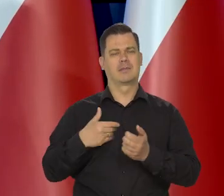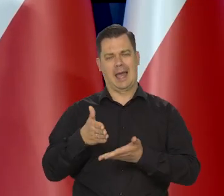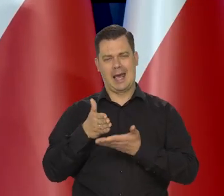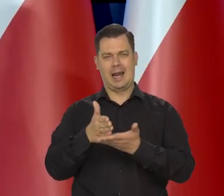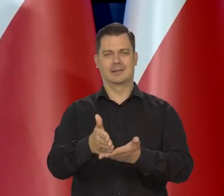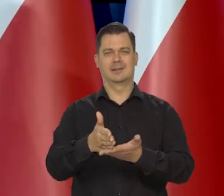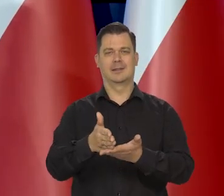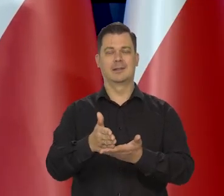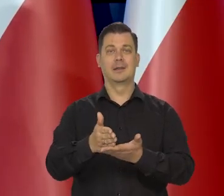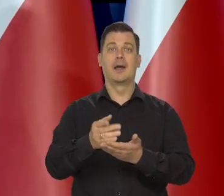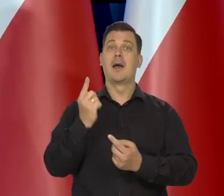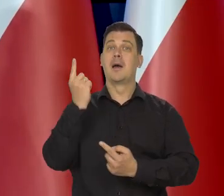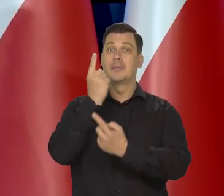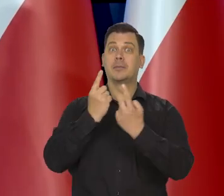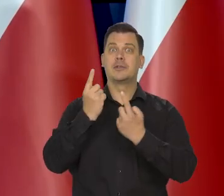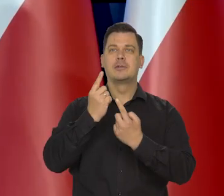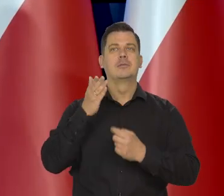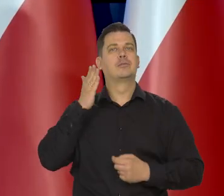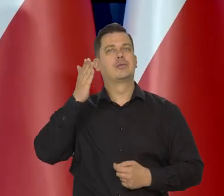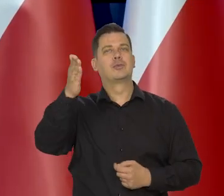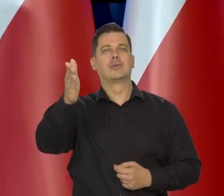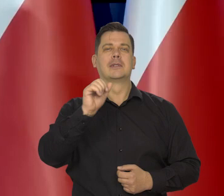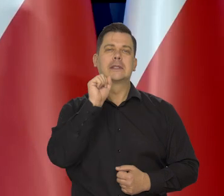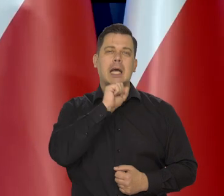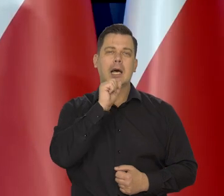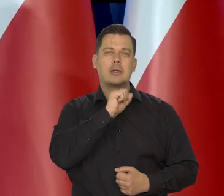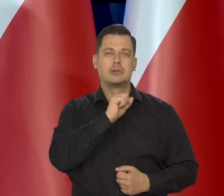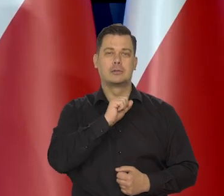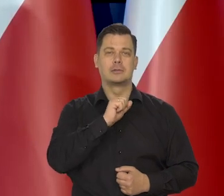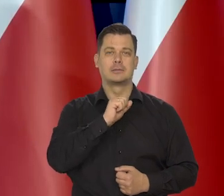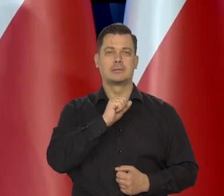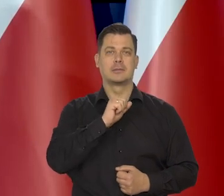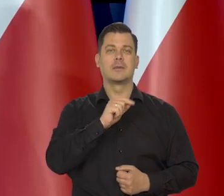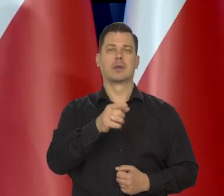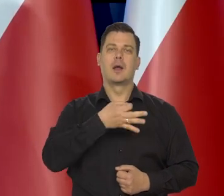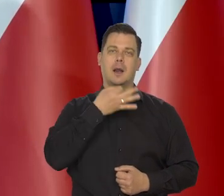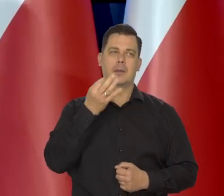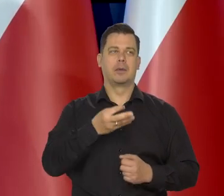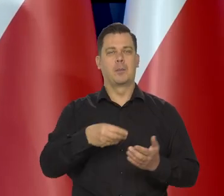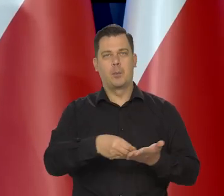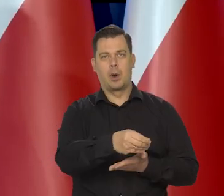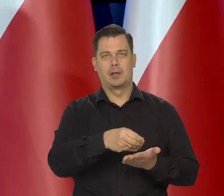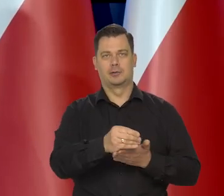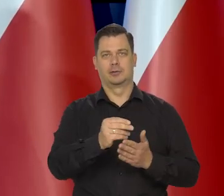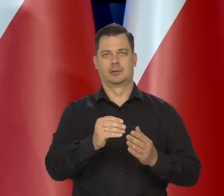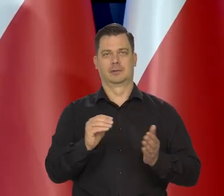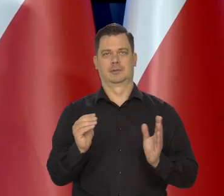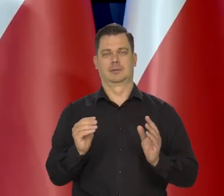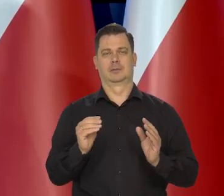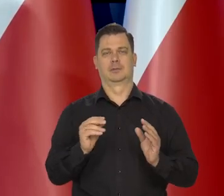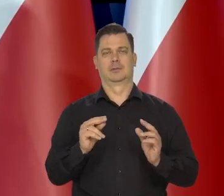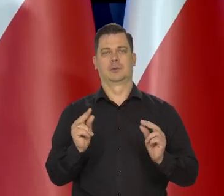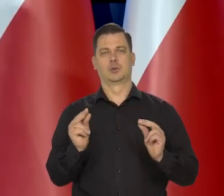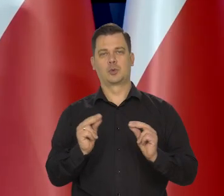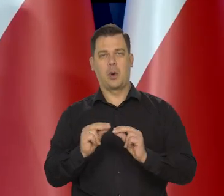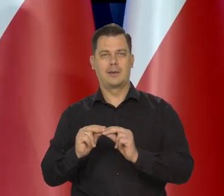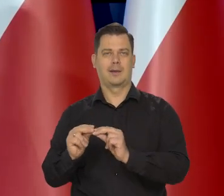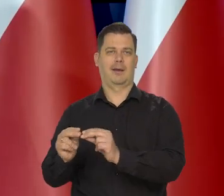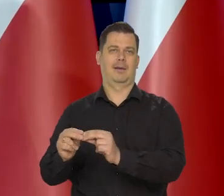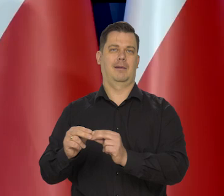żeby myśląc o starości- płacili składki, jakoś myśleli o inwestycjach na starość,